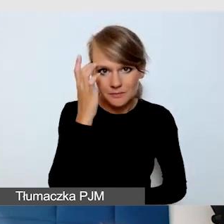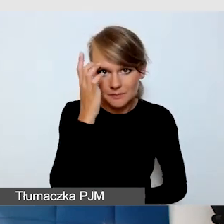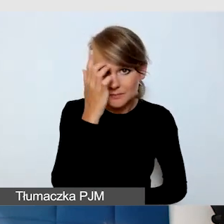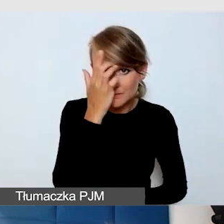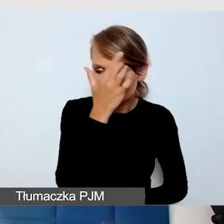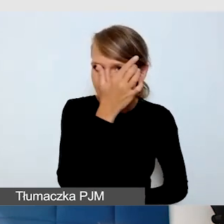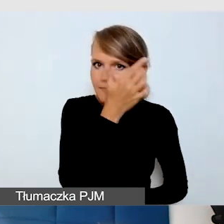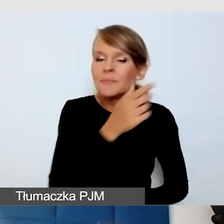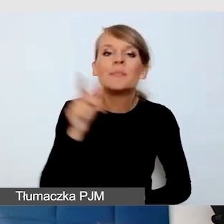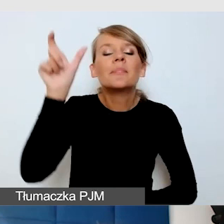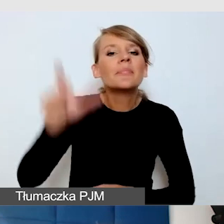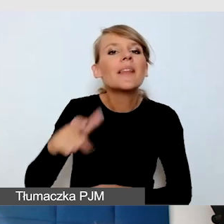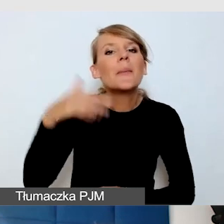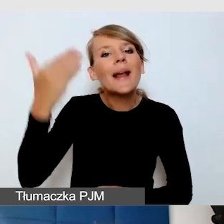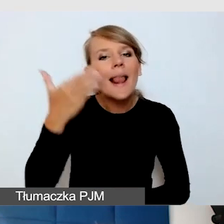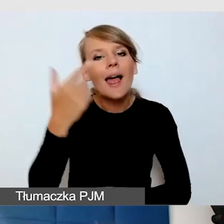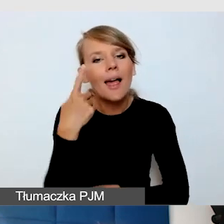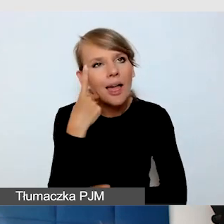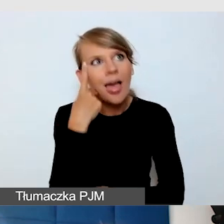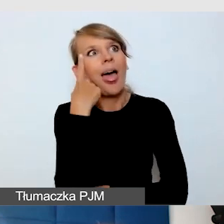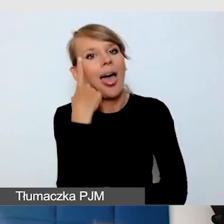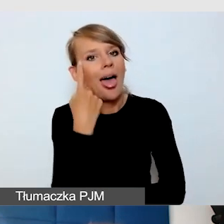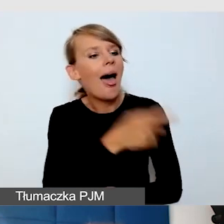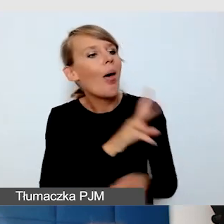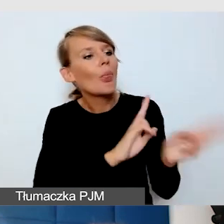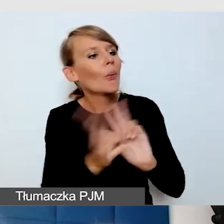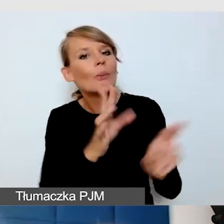że zapyta tłumacza języka migowego o jego doświadczenie.